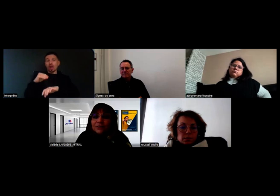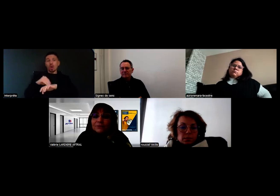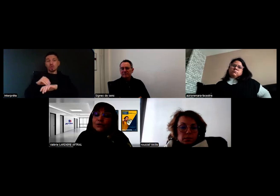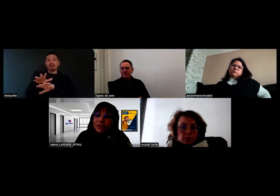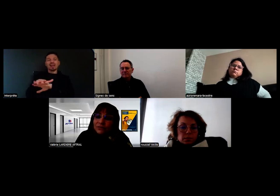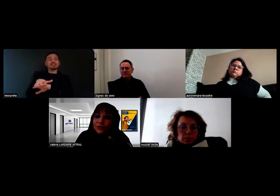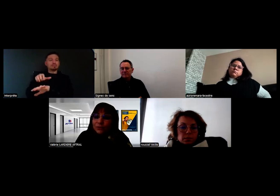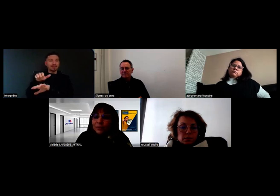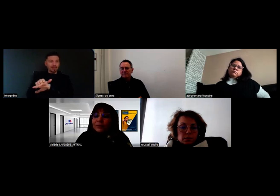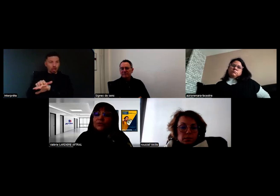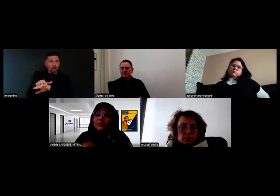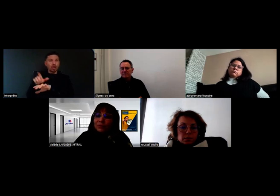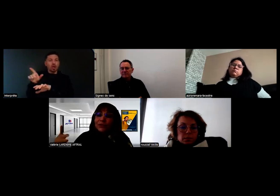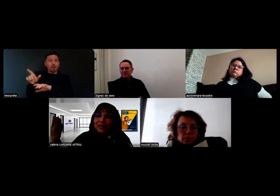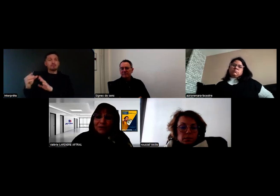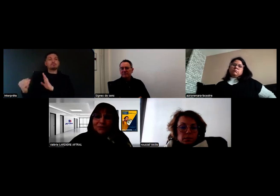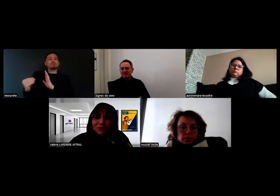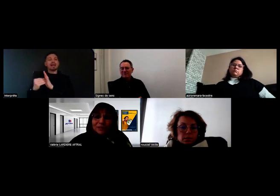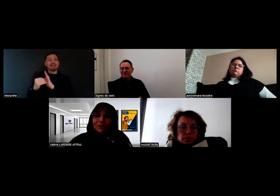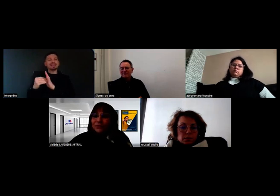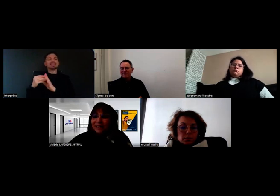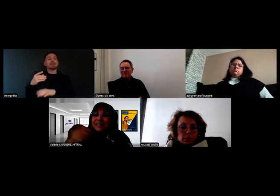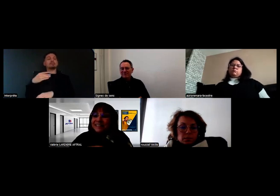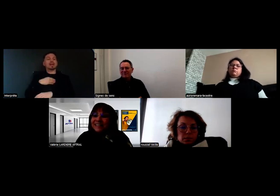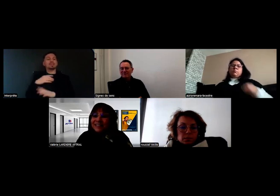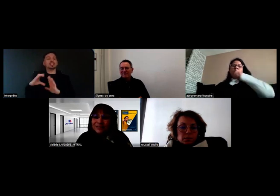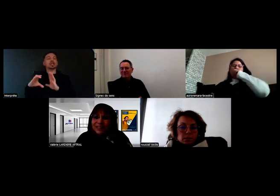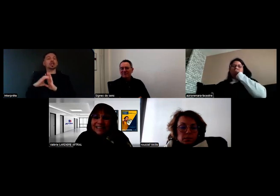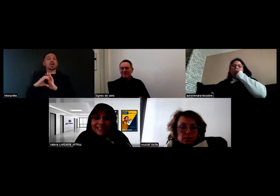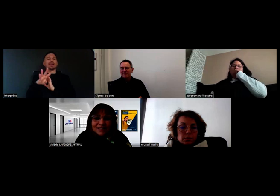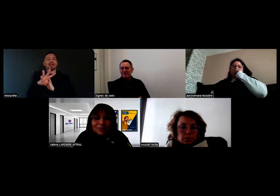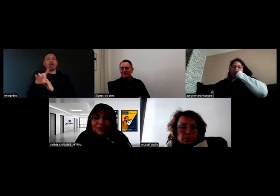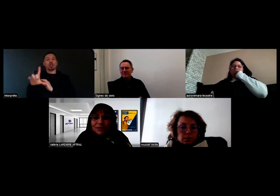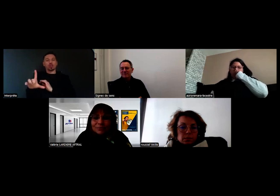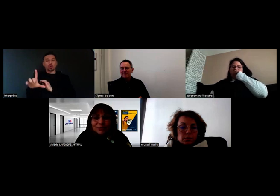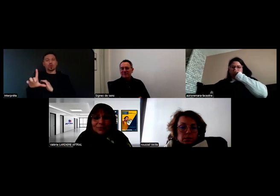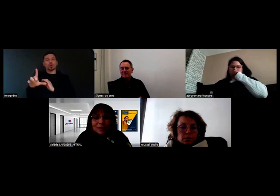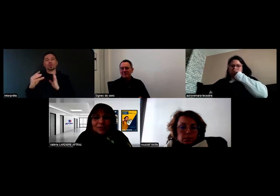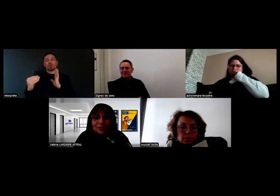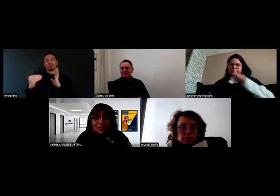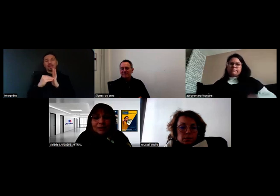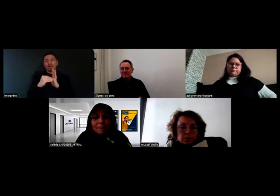qui vont codifier sur le permis, le fameux Code 42 notamment, qui est mentionné pour les personnes sourdes.